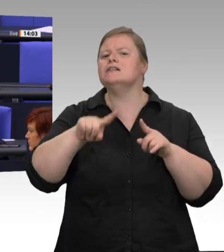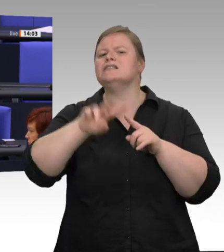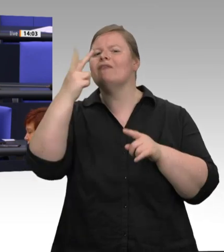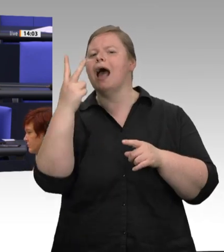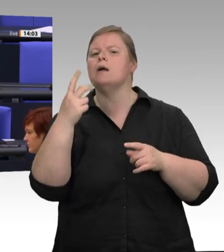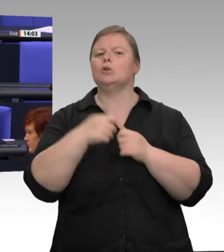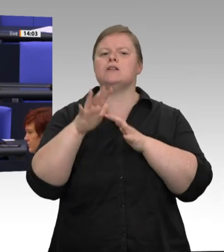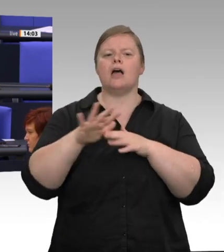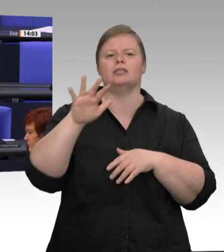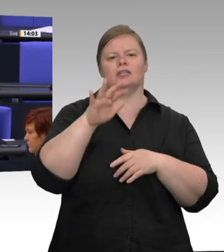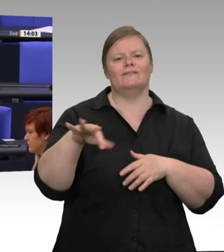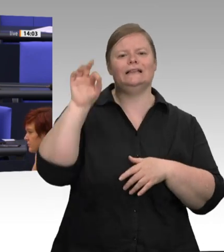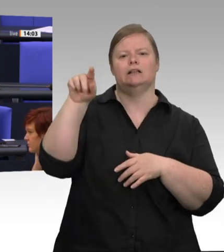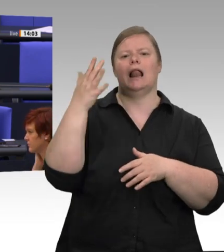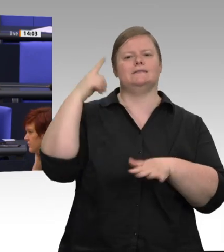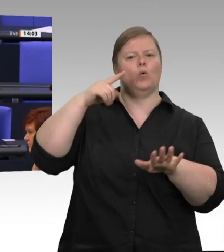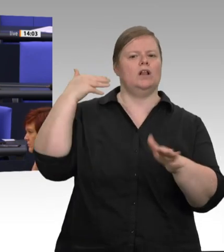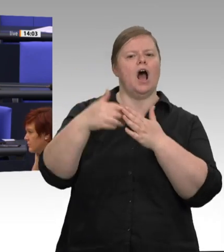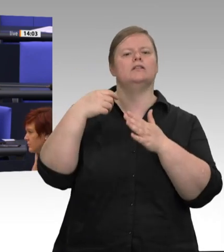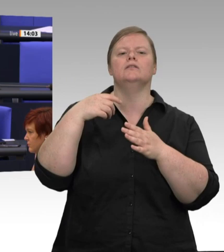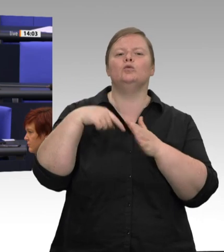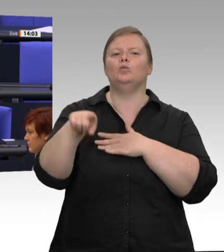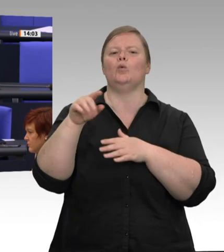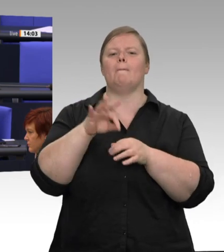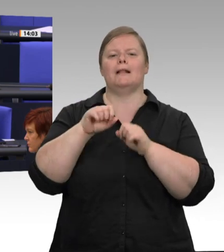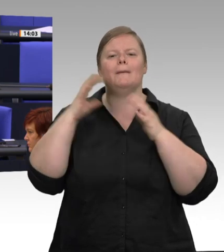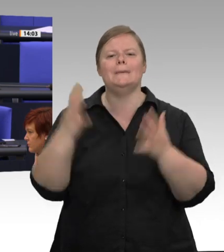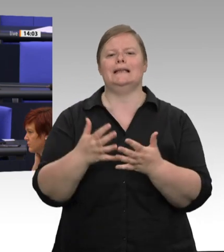den Abgeordneten aus Nordrhein-Westfalen in Bundestag und Landtag nach diesen Kontrollen